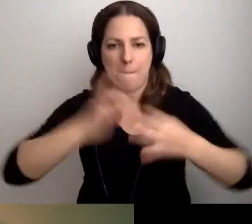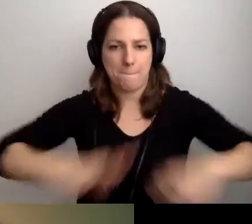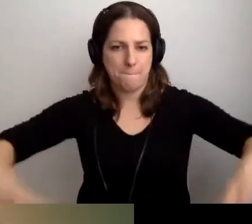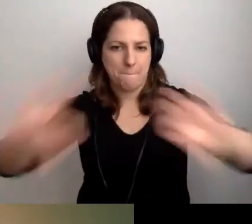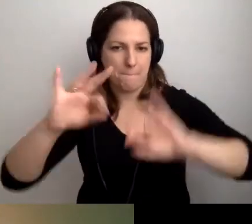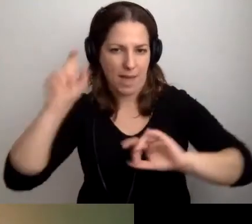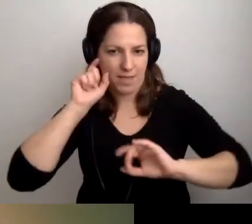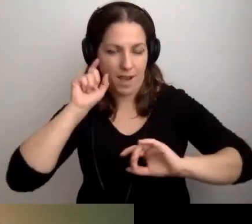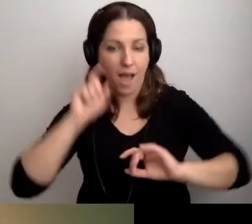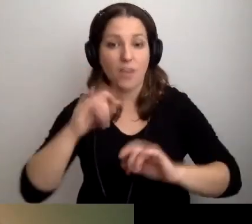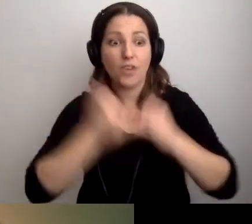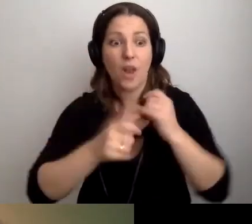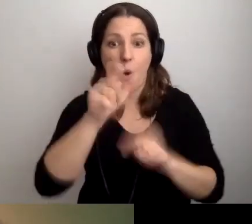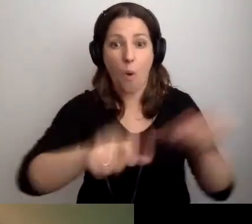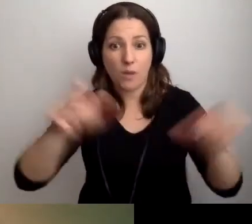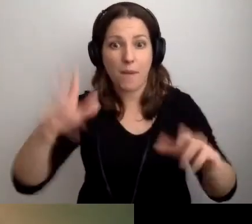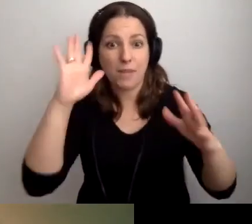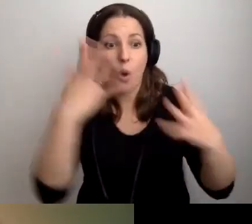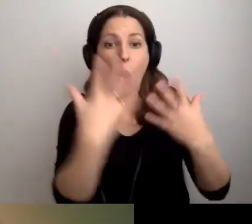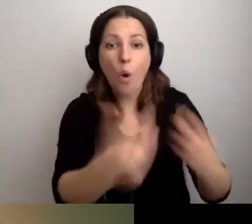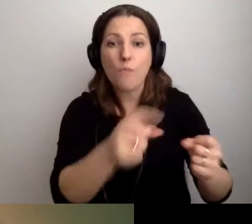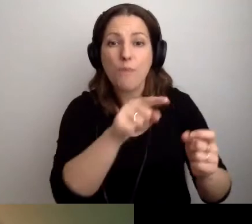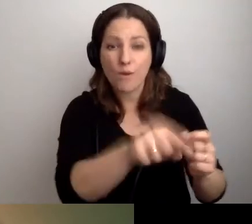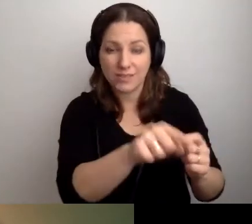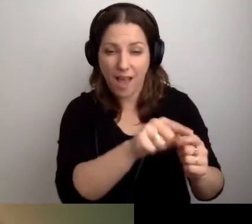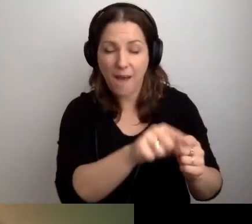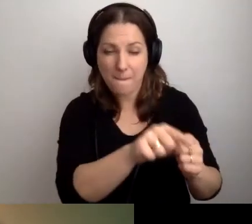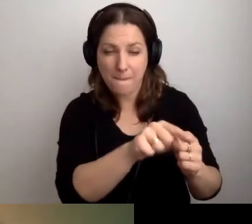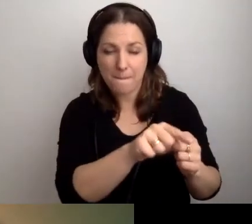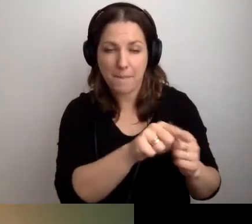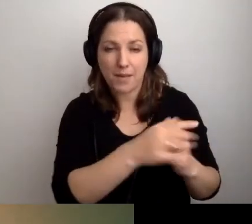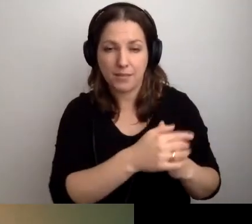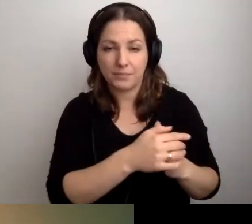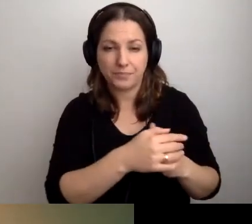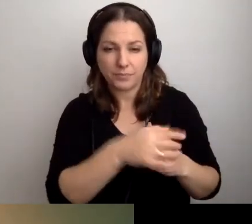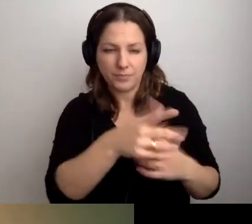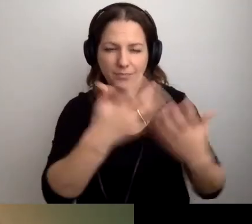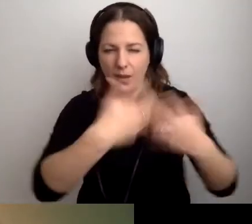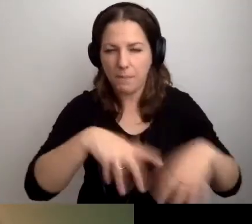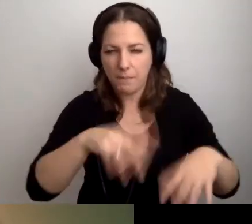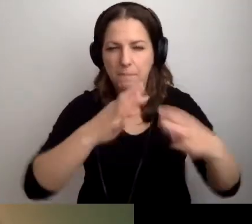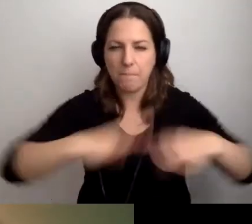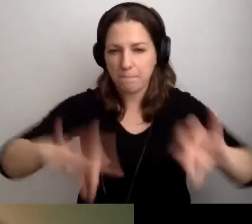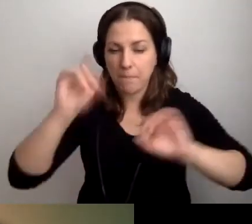Jeżeli te osoby będą odbiorcami takiego urządzenia, mechanizmu,